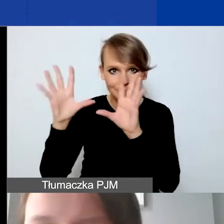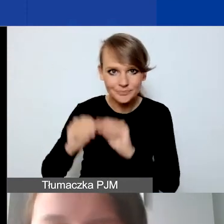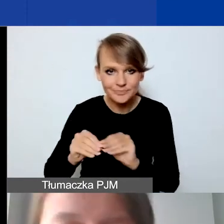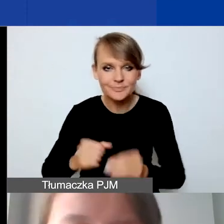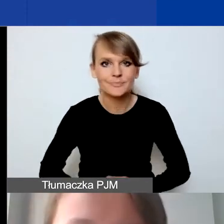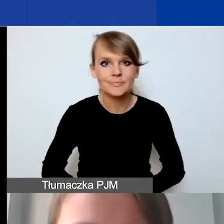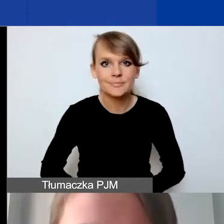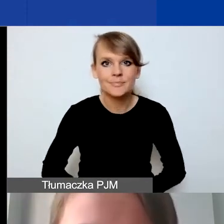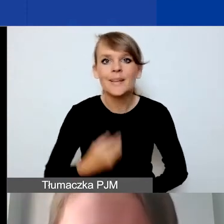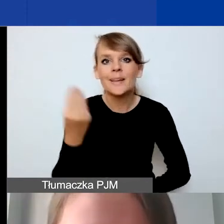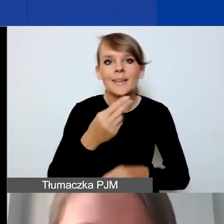Mamy jeszcze 5 minut,